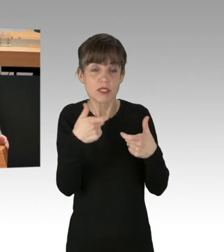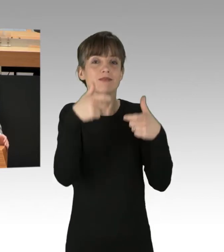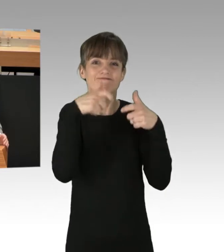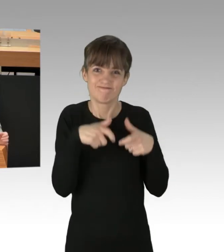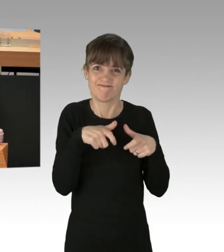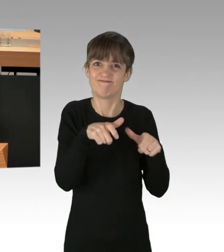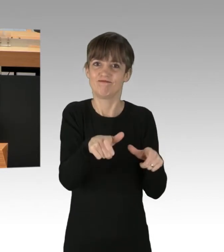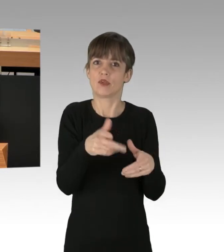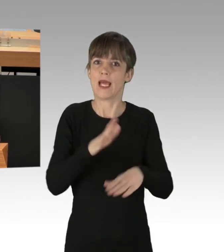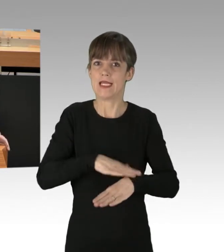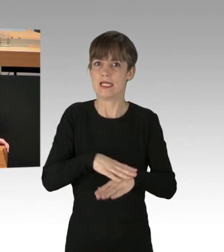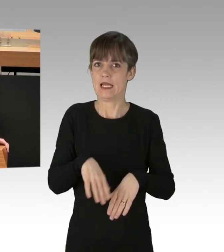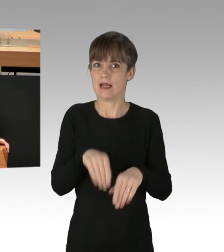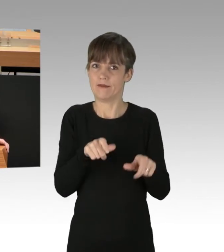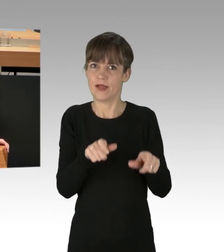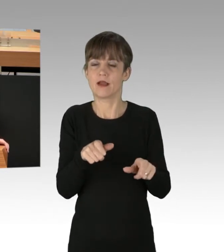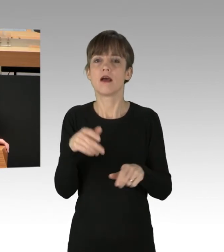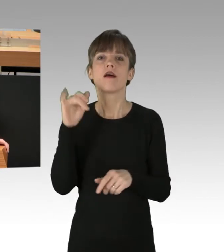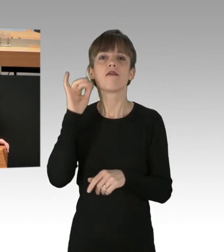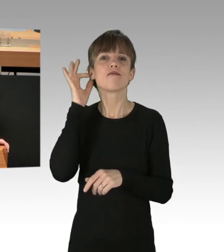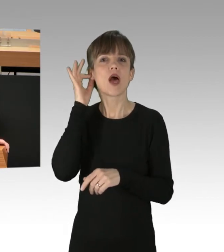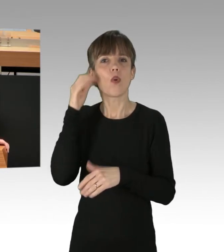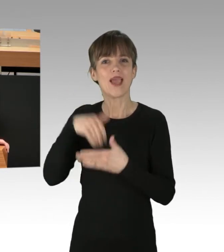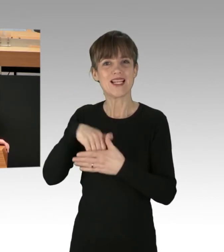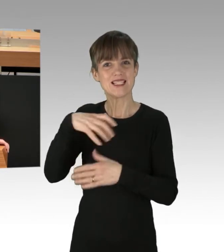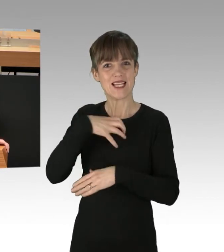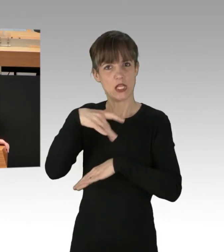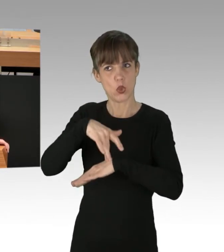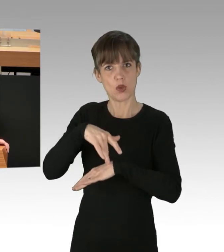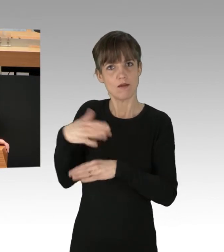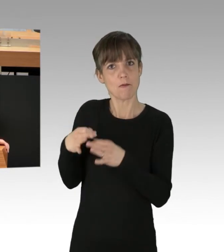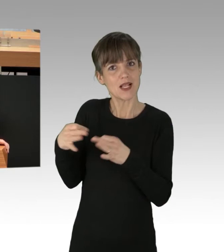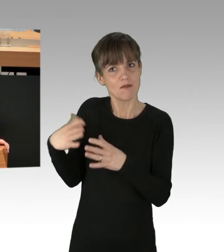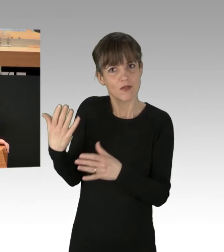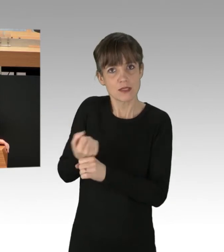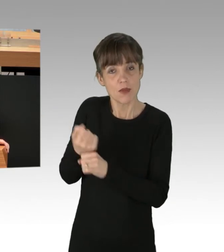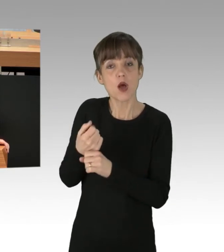Welche Maßnahmen werden Sie, Frau Innensenatorin ergreifen, und wer, Frau Giffey, hat den Hut auf in dieser Koalition?